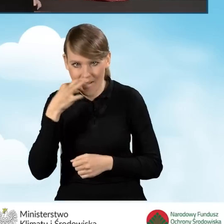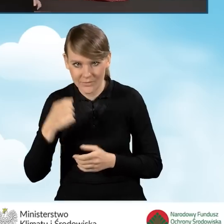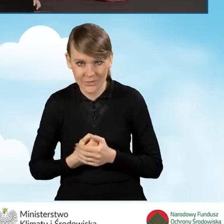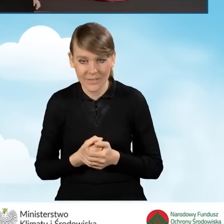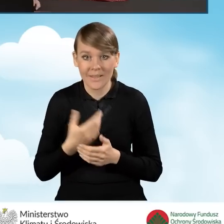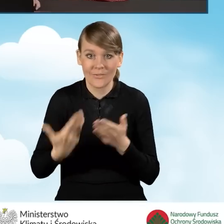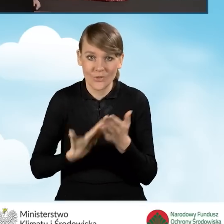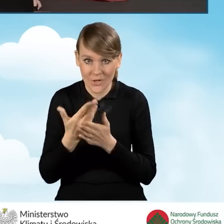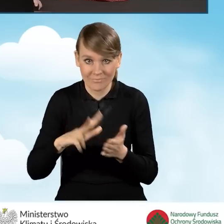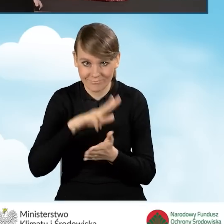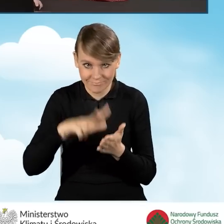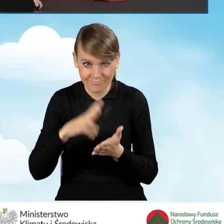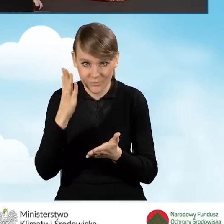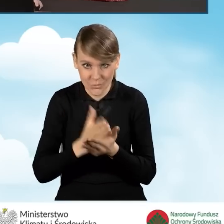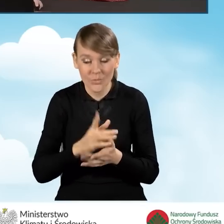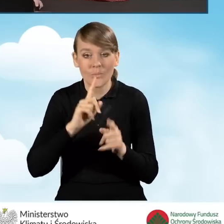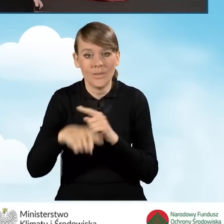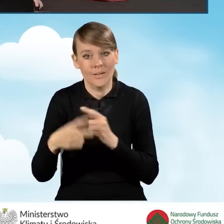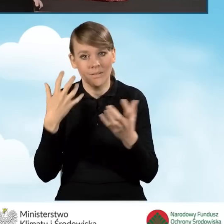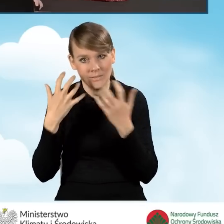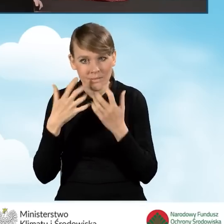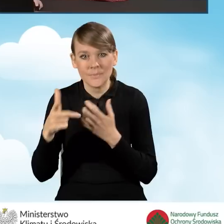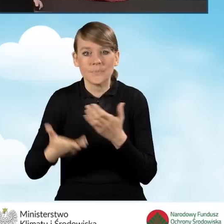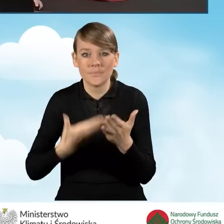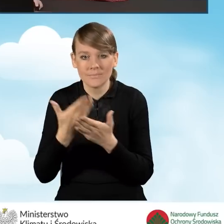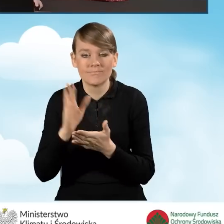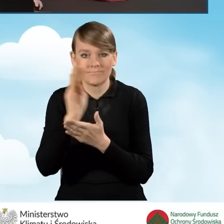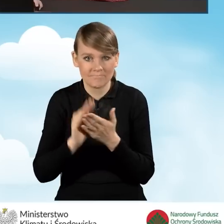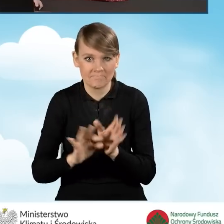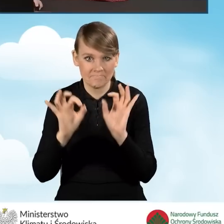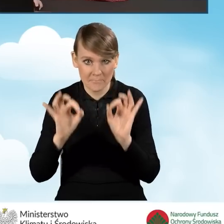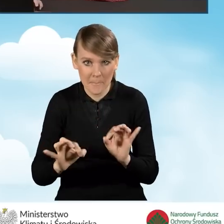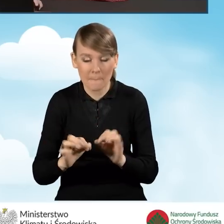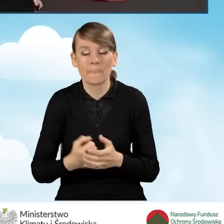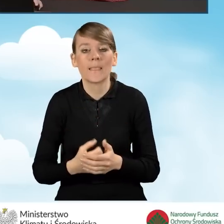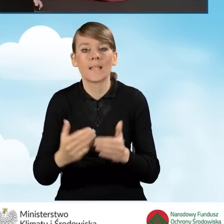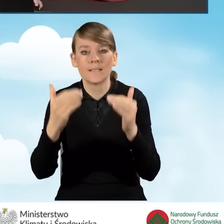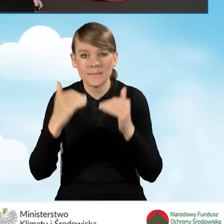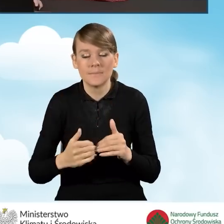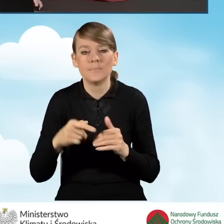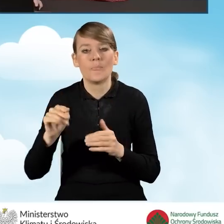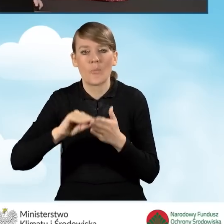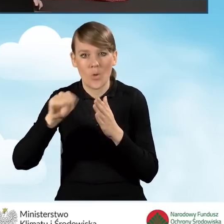Po zatwierdzeniu wniosku dostajemy informację, że wniosek został wypełniony poprawnie, a następnym krokiem jest podpisanie wniosku.